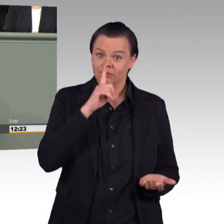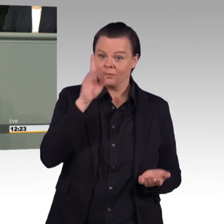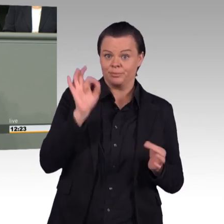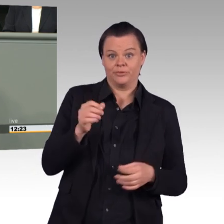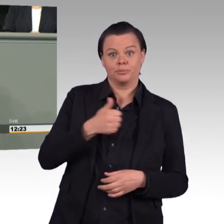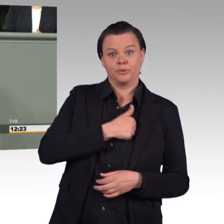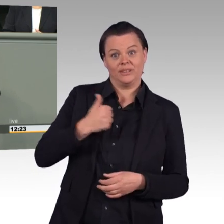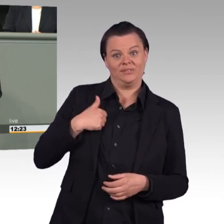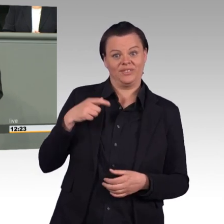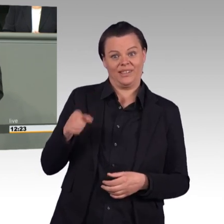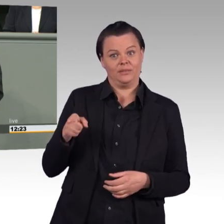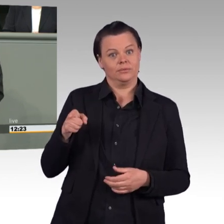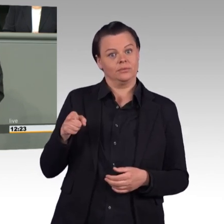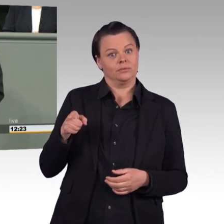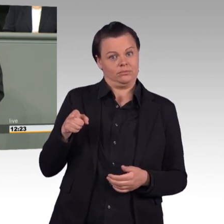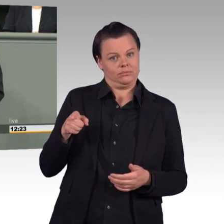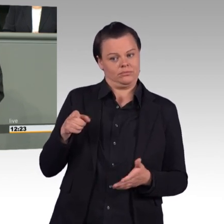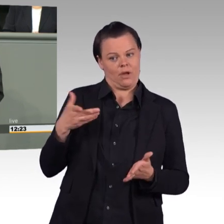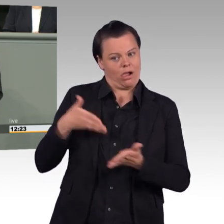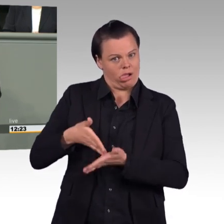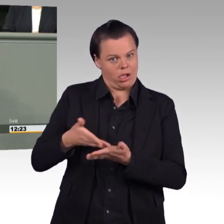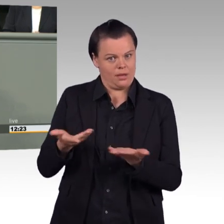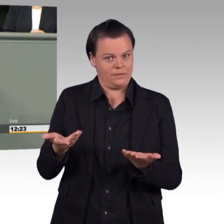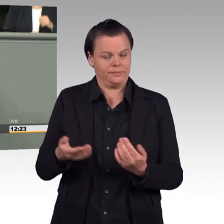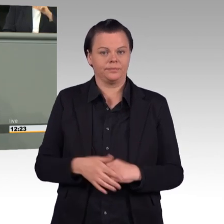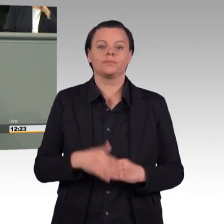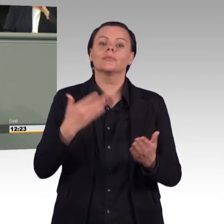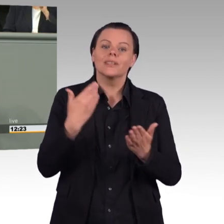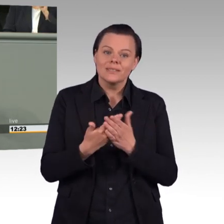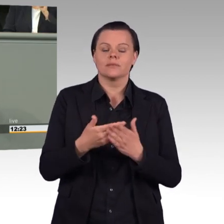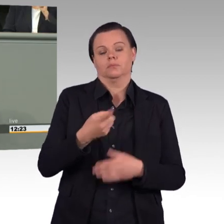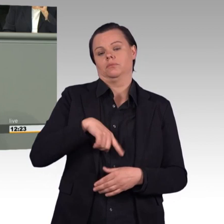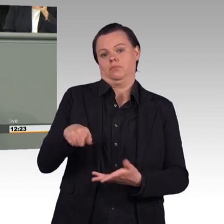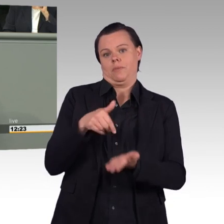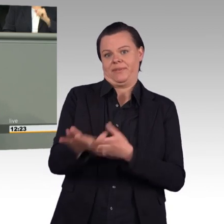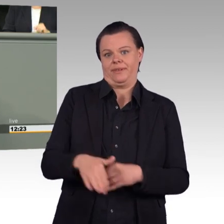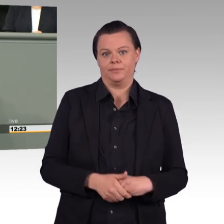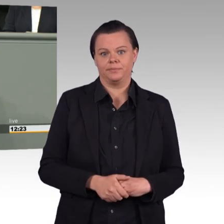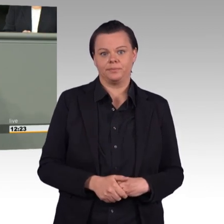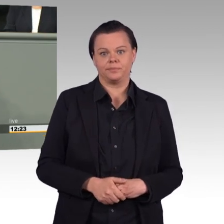Brandenburg und Thüringen dagegen im Bundesrat Bedenken geäußert, denn damit wird ein Präzedenzfall geschaffen,